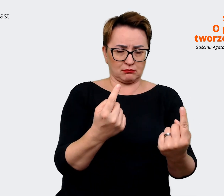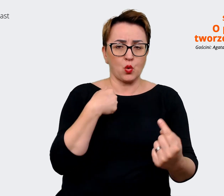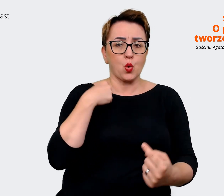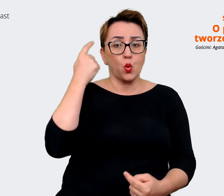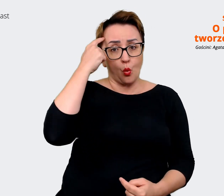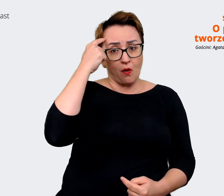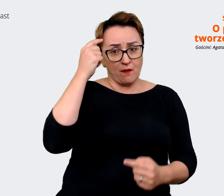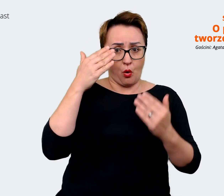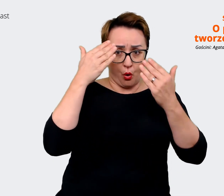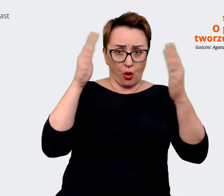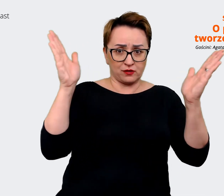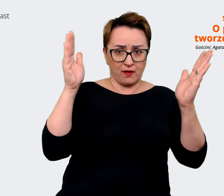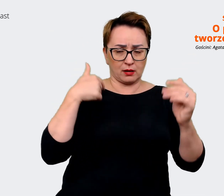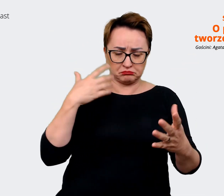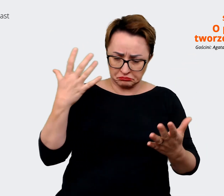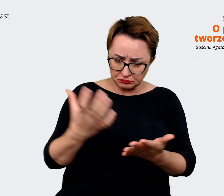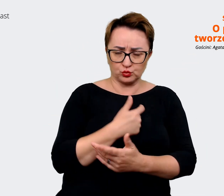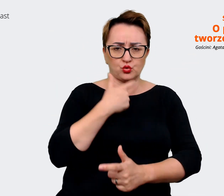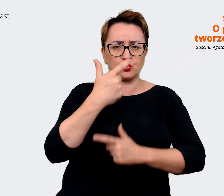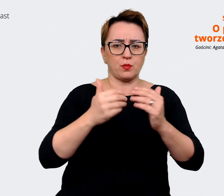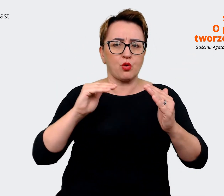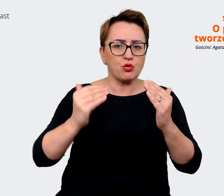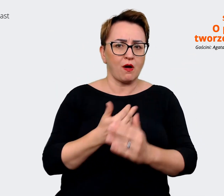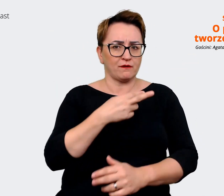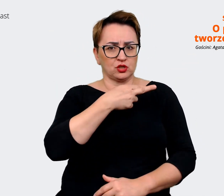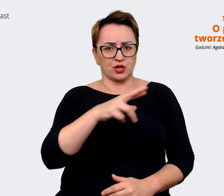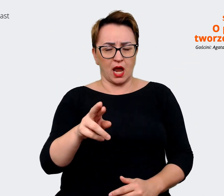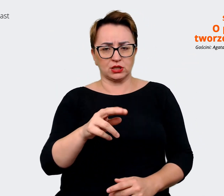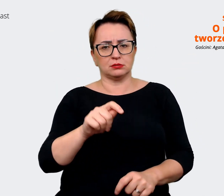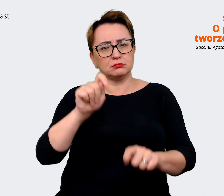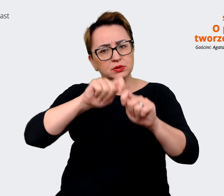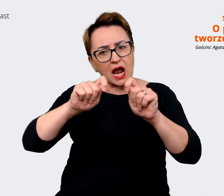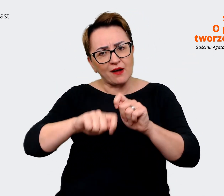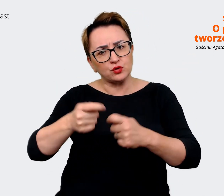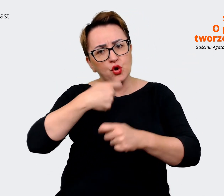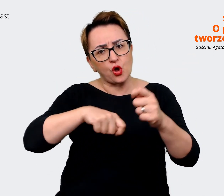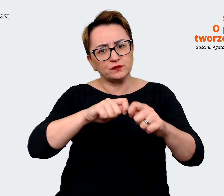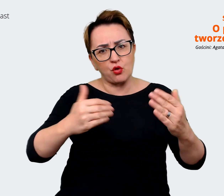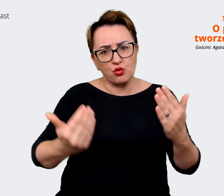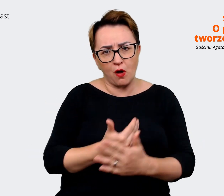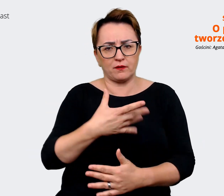podejmować się nowych rzeczy, próbować, testować nowe rozwiązania. Wyjątkowe jest w Allegro to,